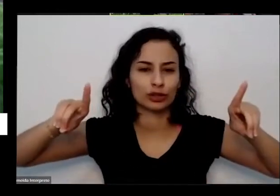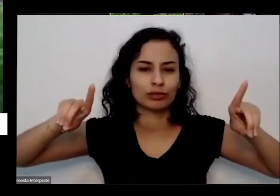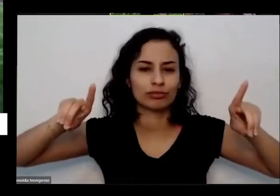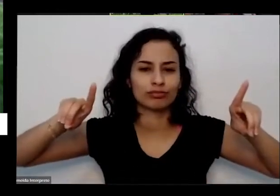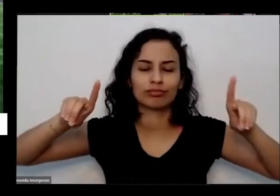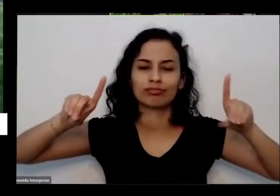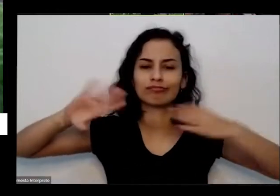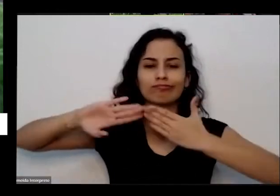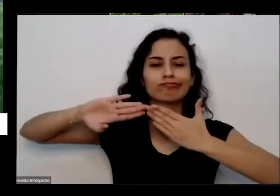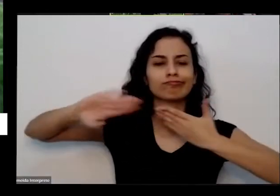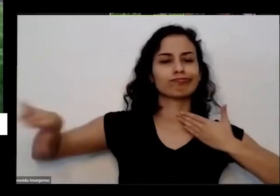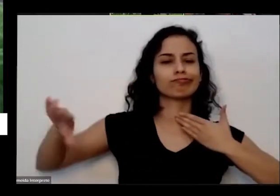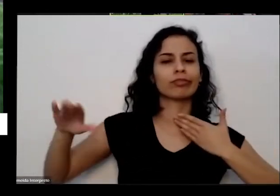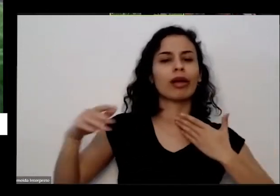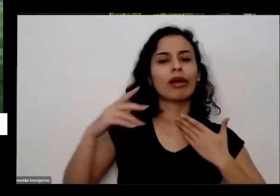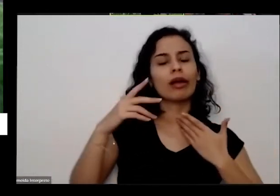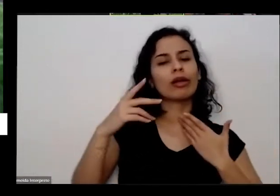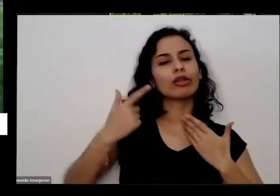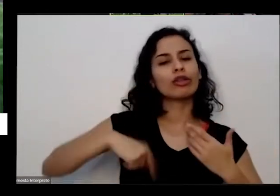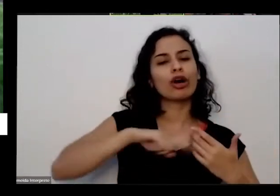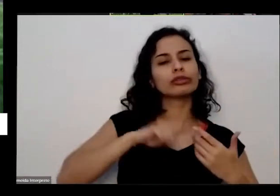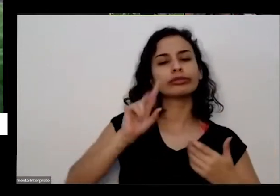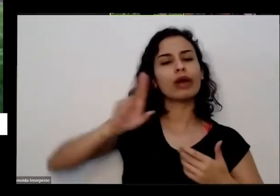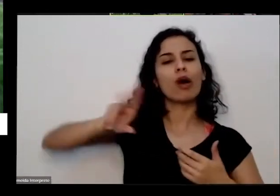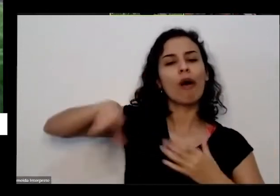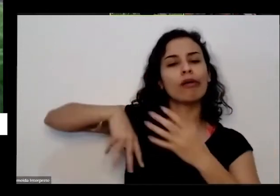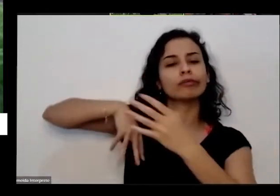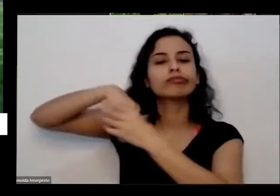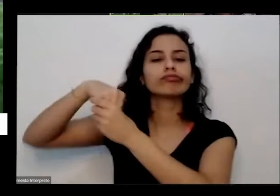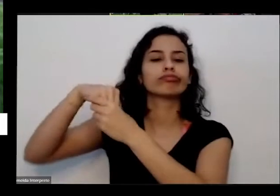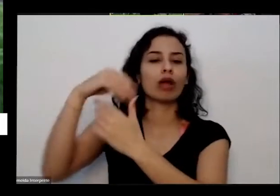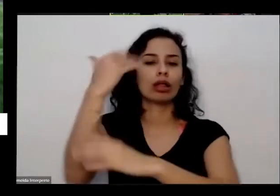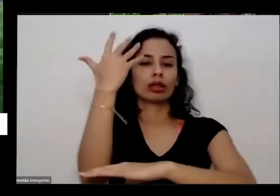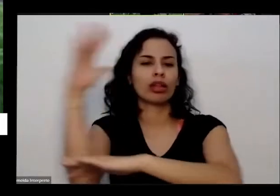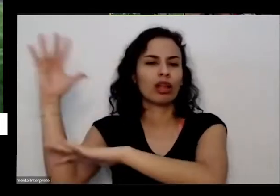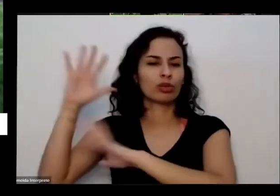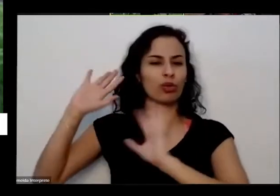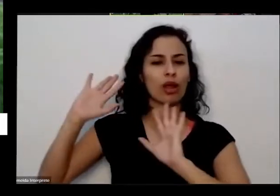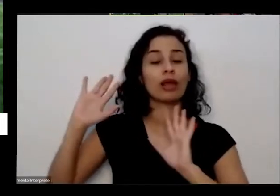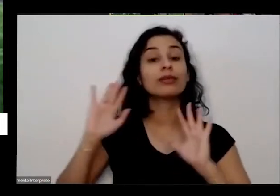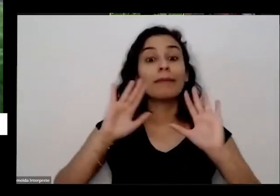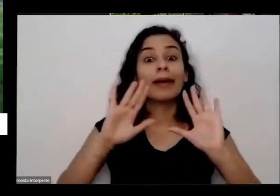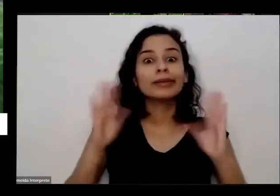não faz mais parte dela daí vem com uma pandemia como essa e dá uma porrada na gente e a gente é